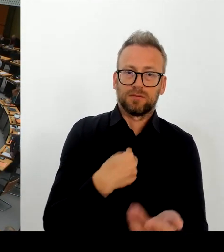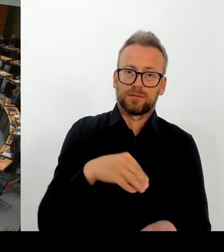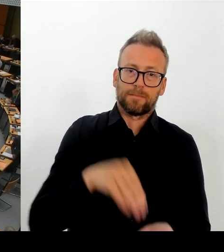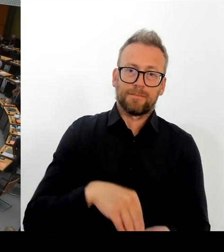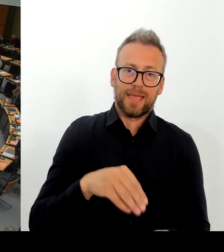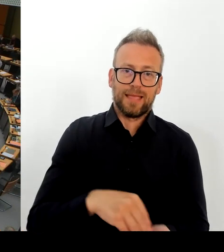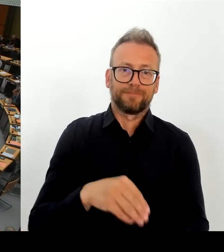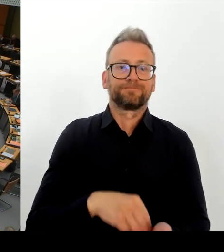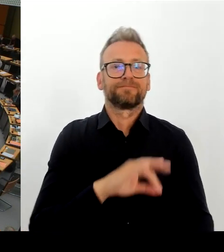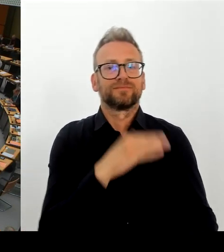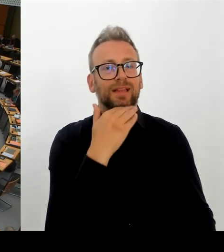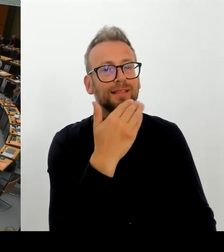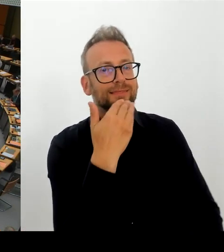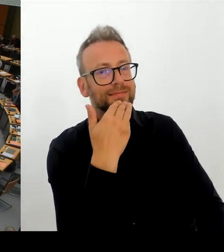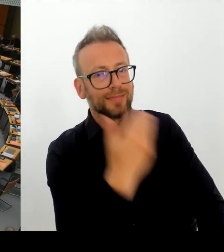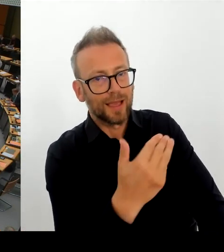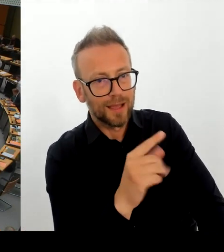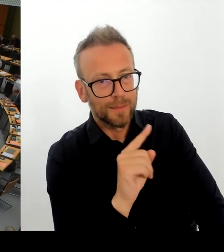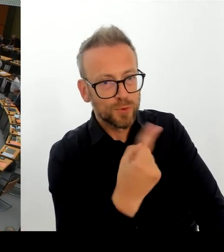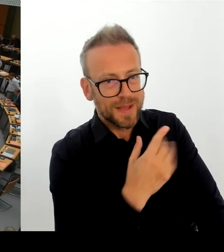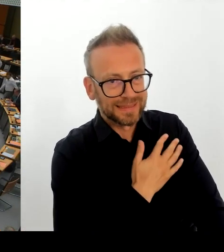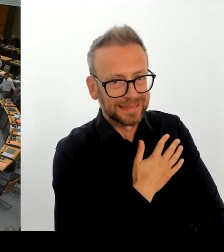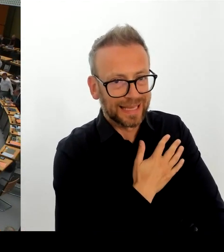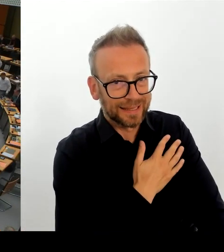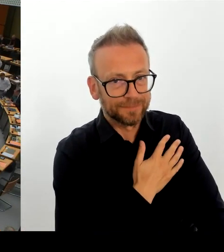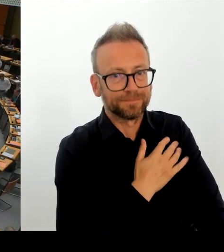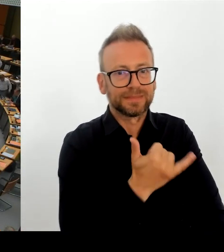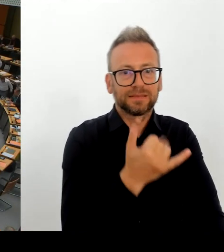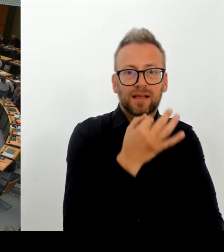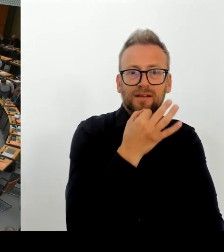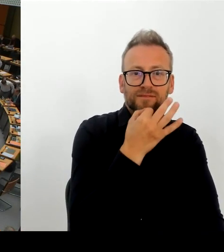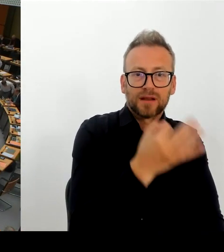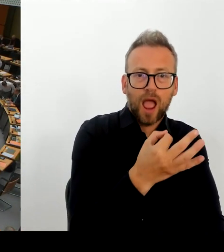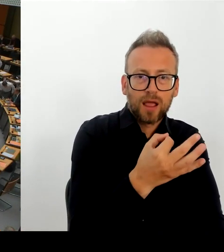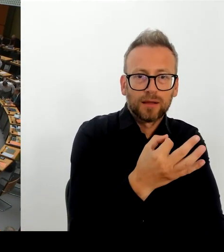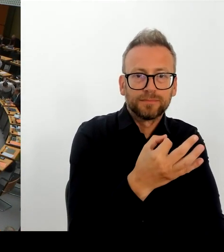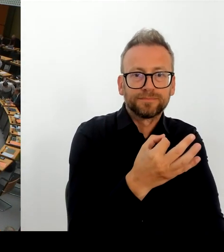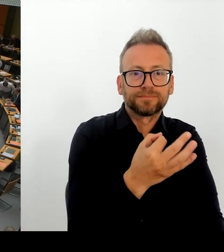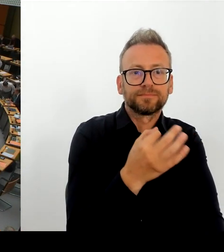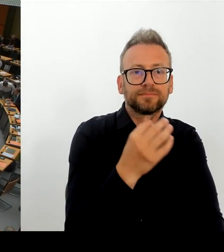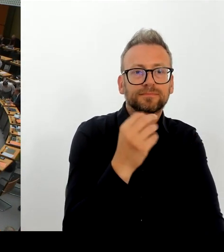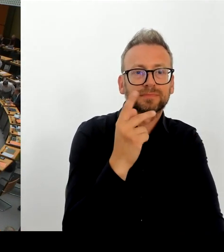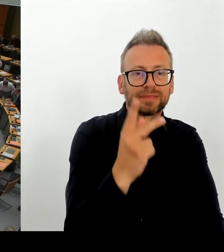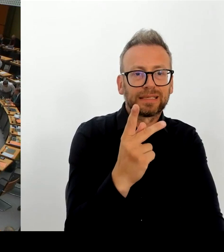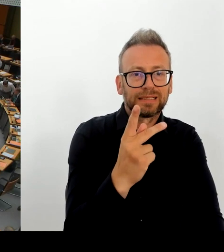diesem Anbieter weiterarbeiten oder nicht? Wann wollen Sie endgültig entscheiden, ob das klappt oder ob es nicht klappt?